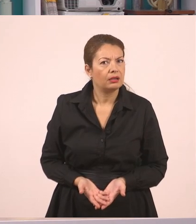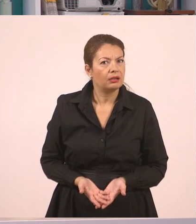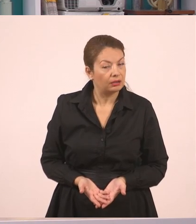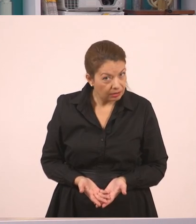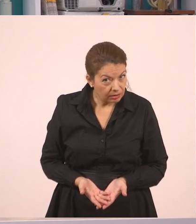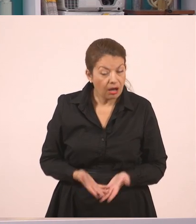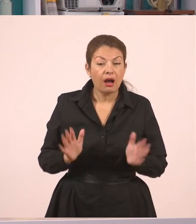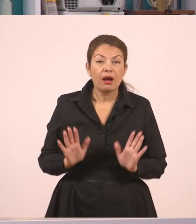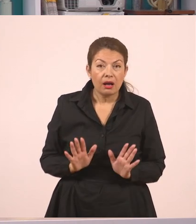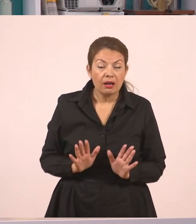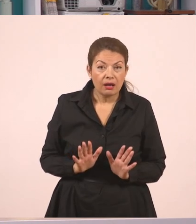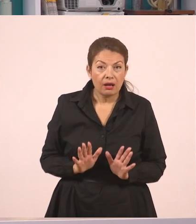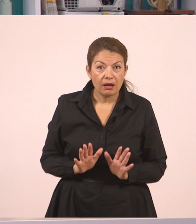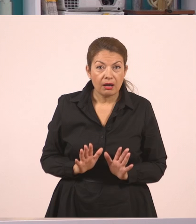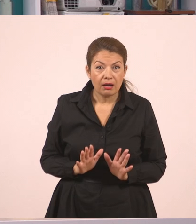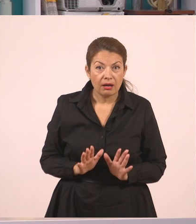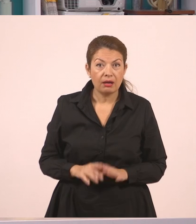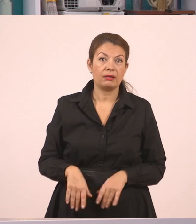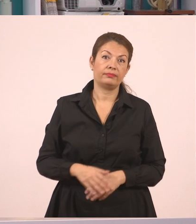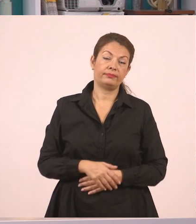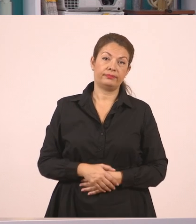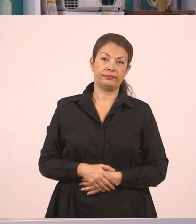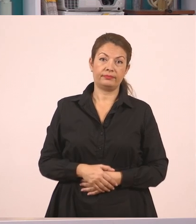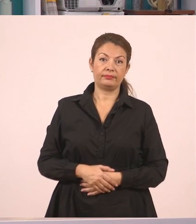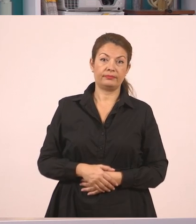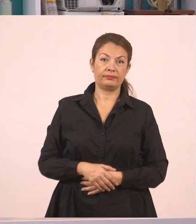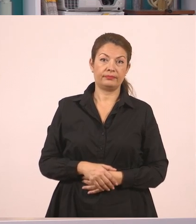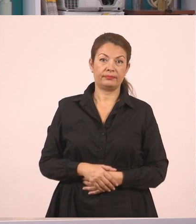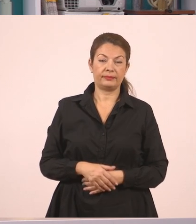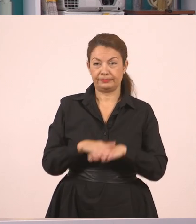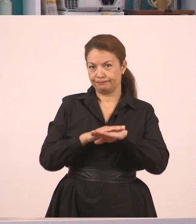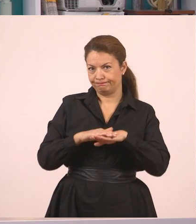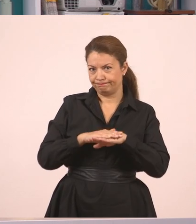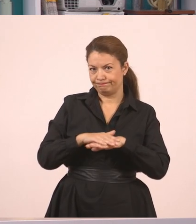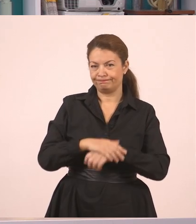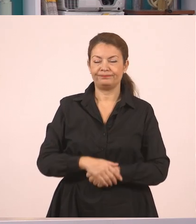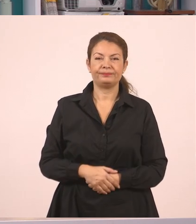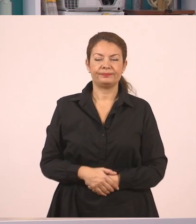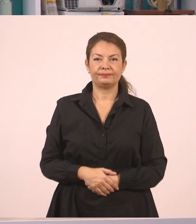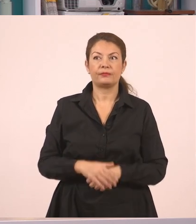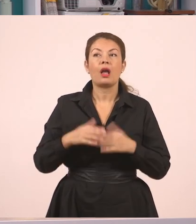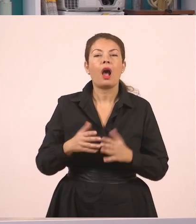όμως, παιδιά, εκείνος αρνήθηκε.